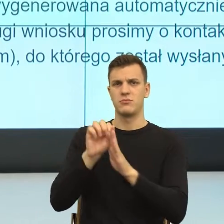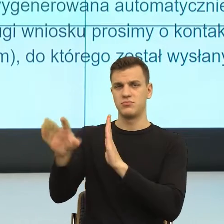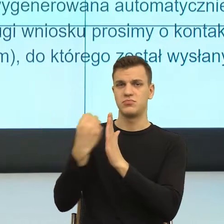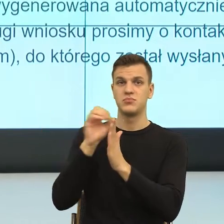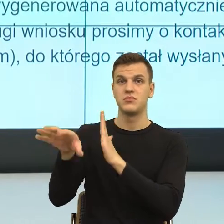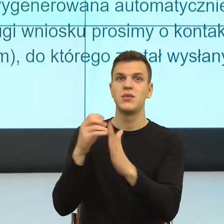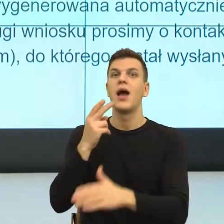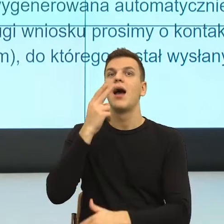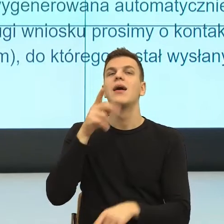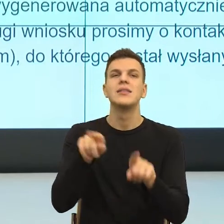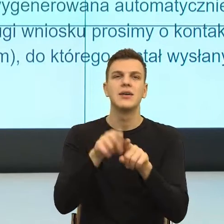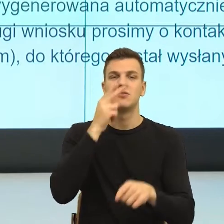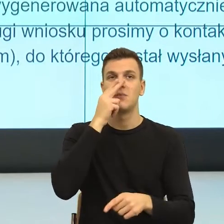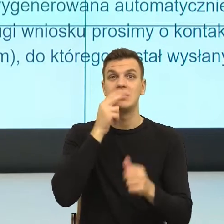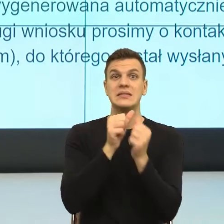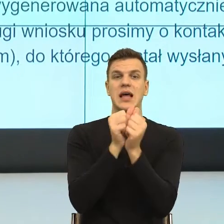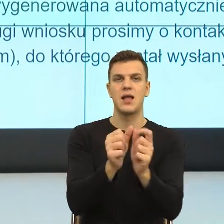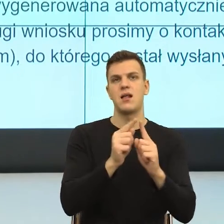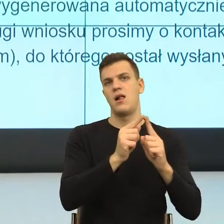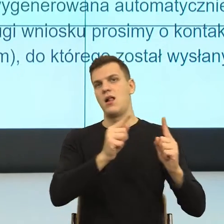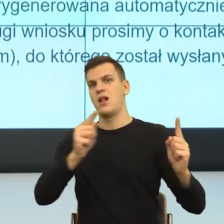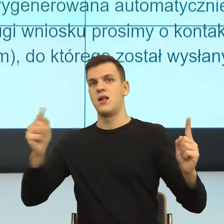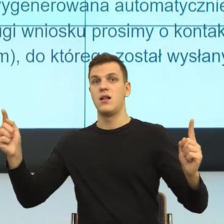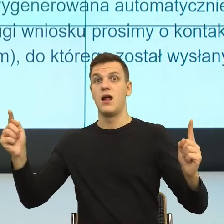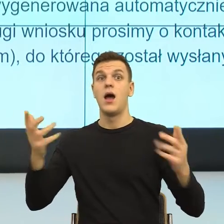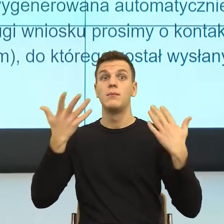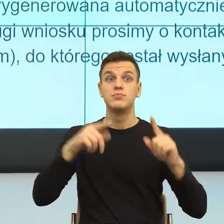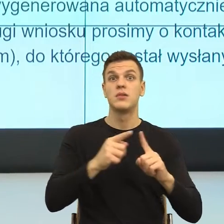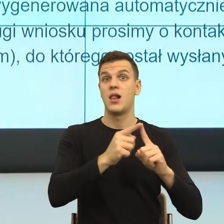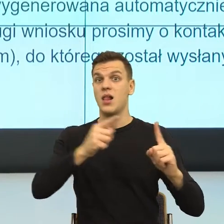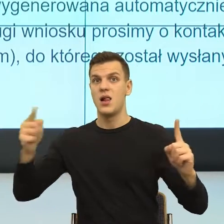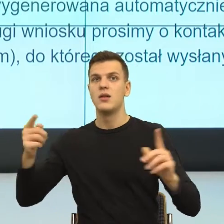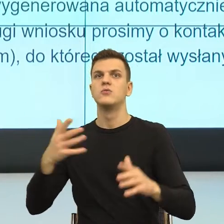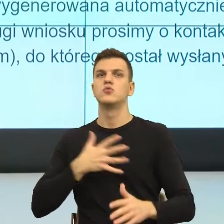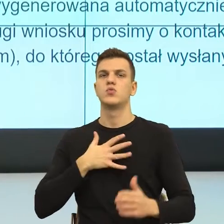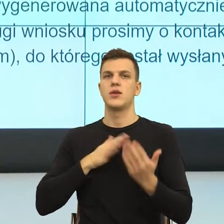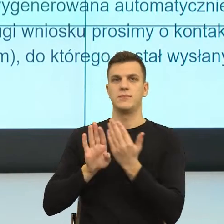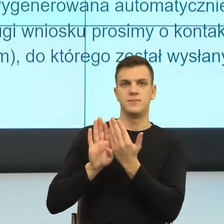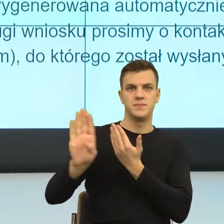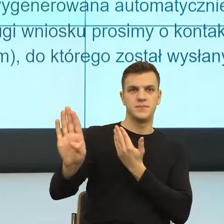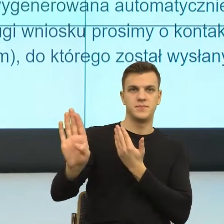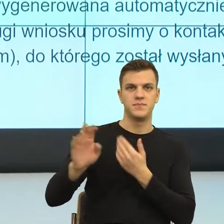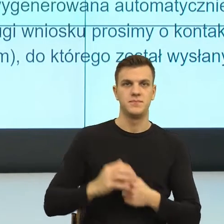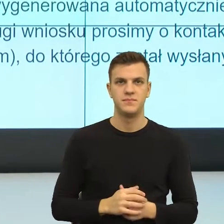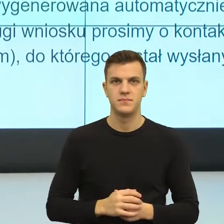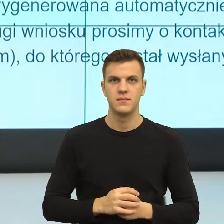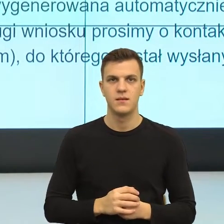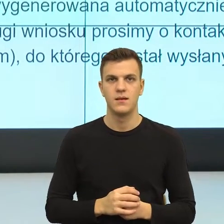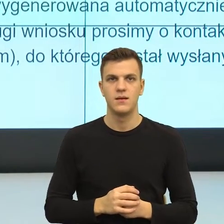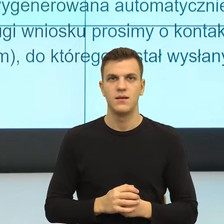tego zdania zbuduje dystans, a wszystkie pisma i decyzje administracyjne